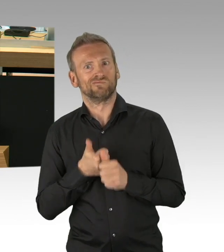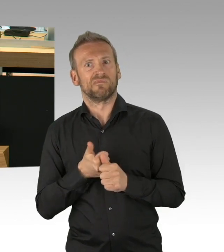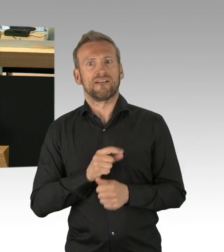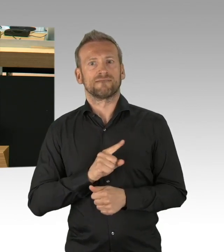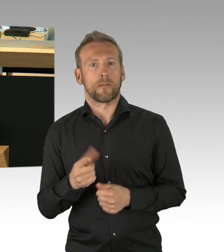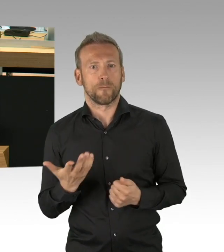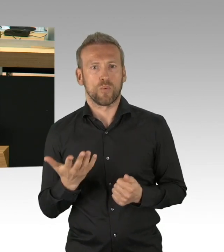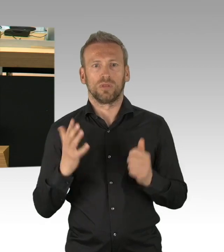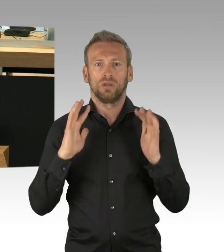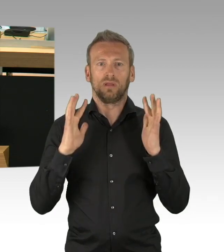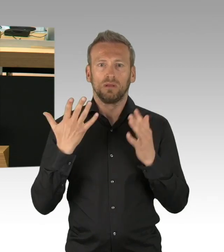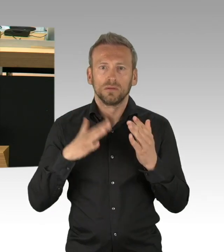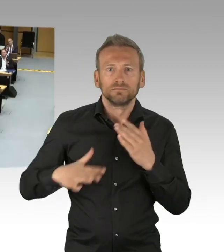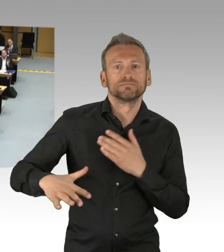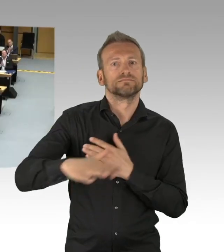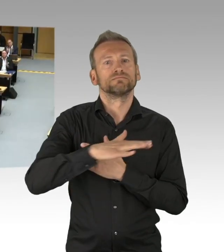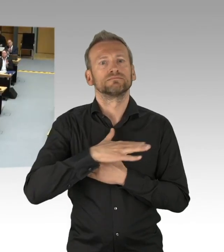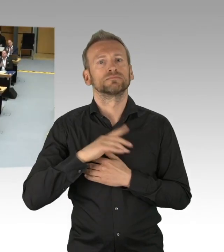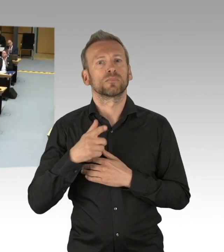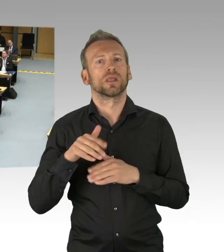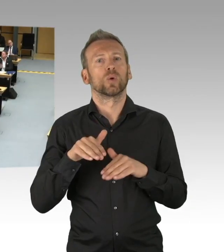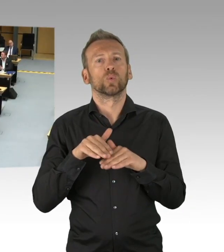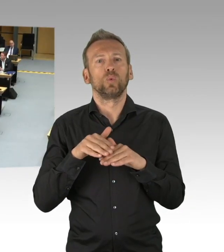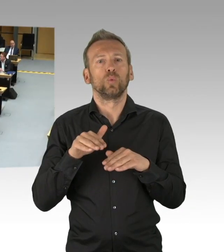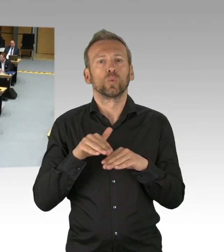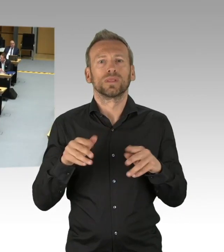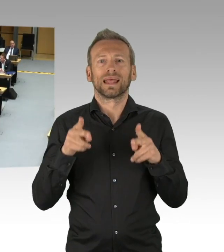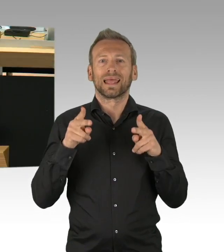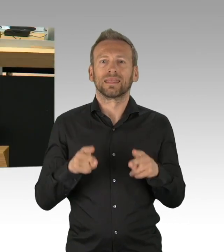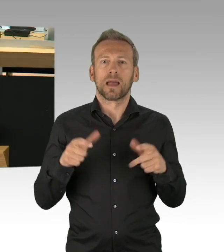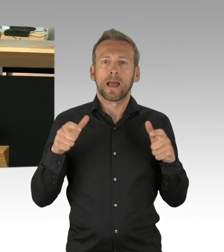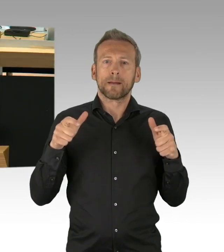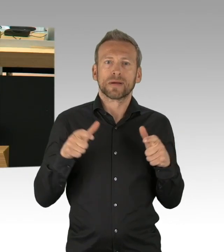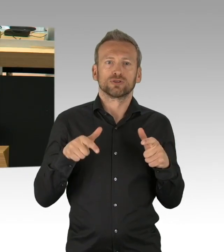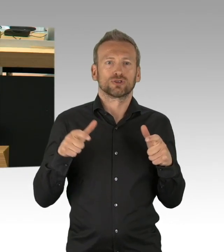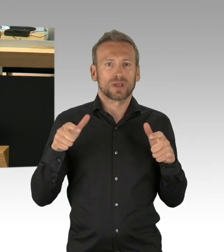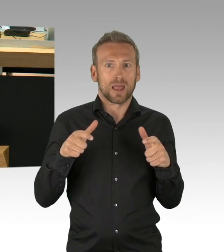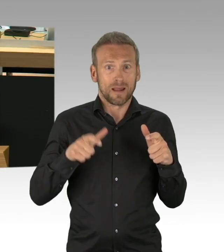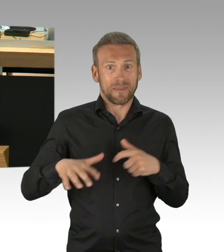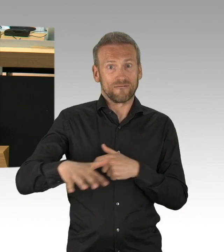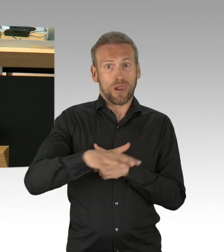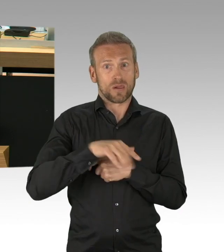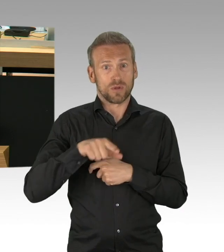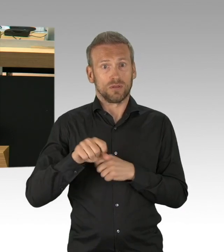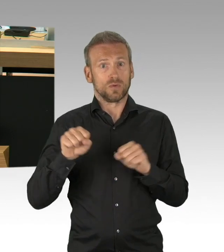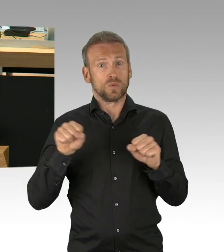Denn wenn es zutrifft und so zeichnet es sich doch nun wirklich ab, meine Damen und Herren, dass letztlich besondere Risikogruppen,